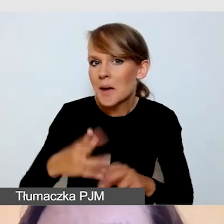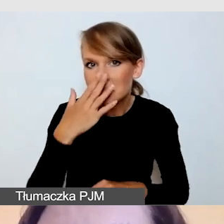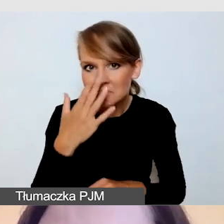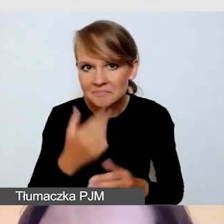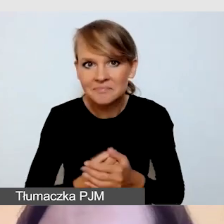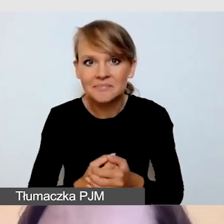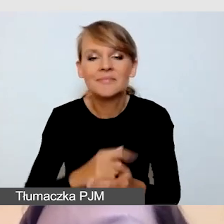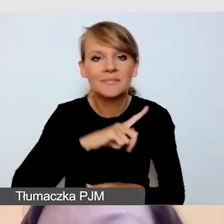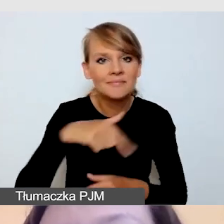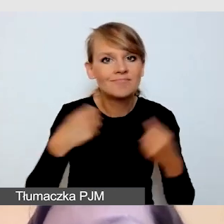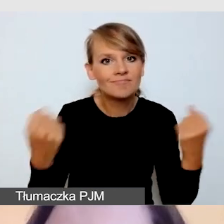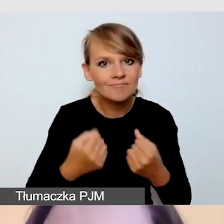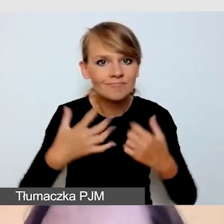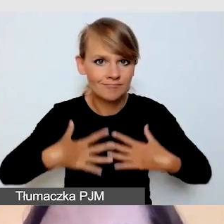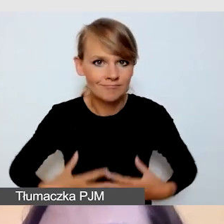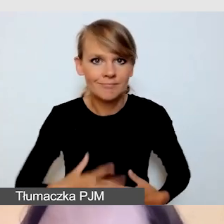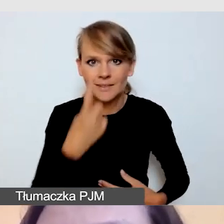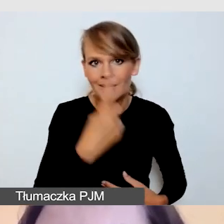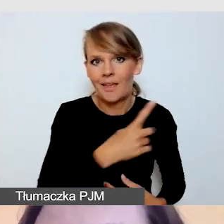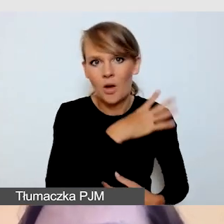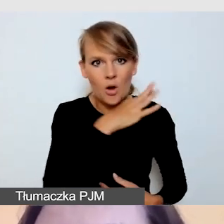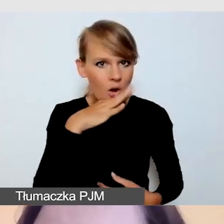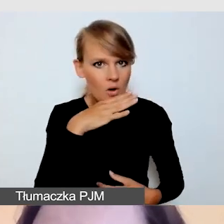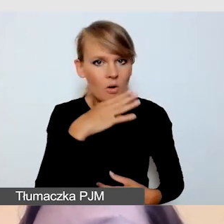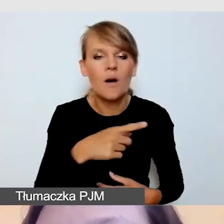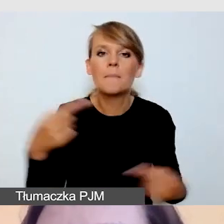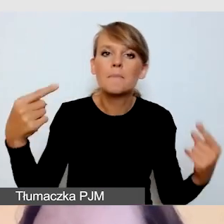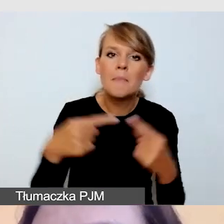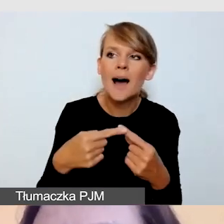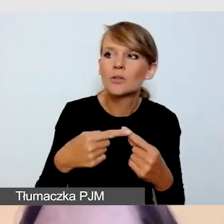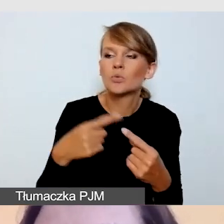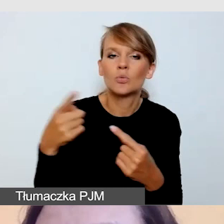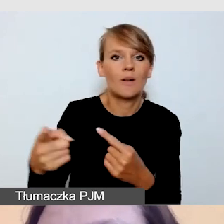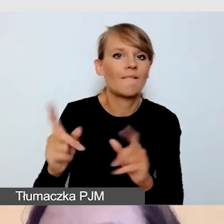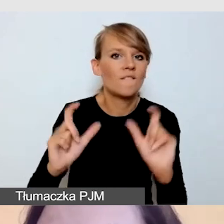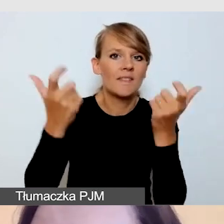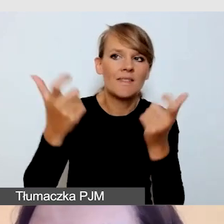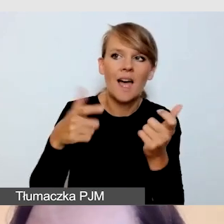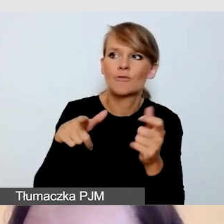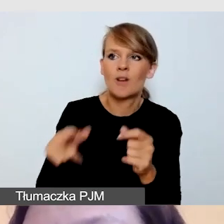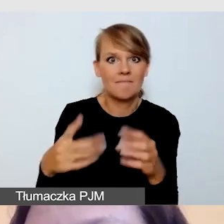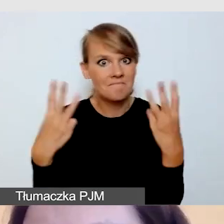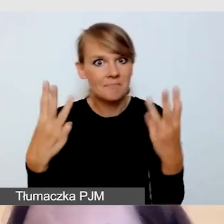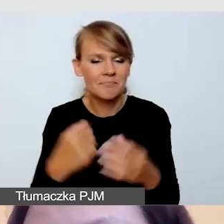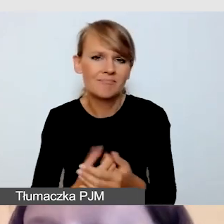by było ono jednolite i adekwatne do rangi wydarzenia. Przeważnie są to jednolite koszulki lub koszule.